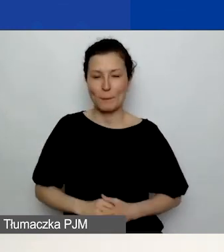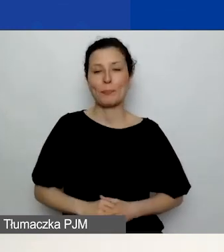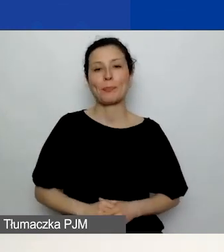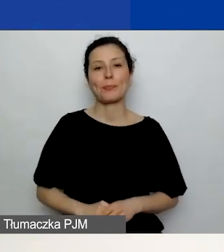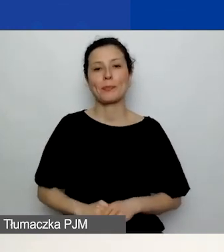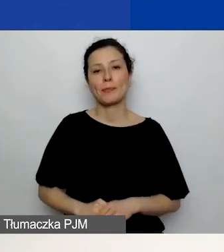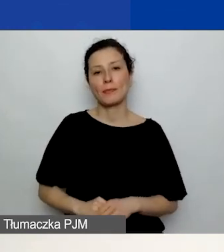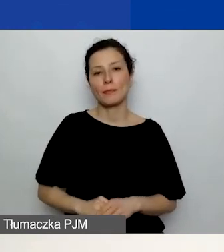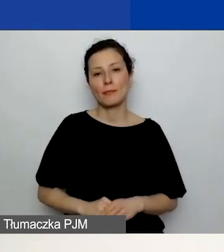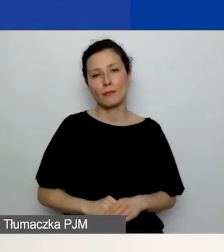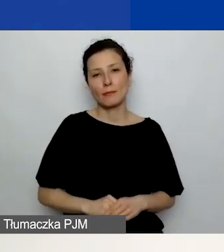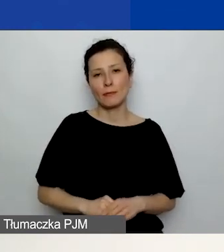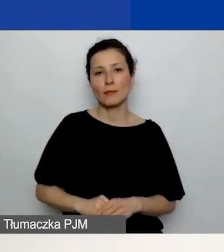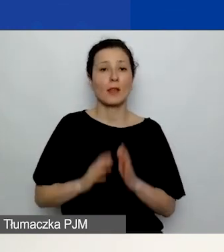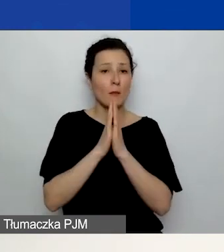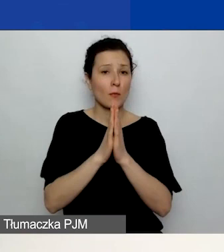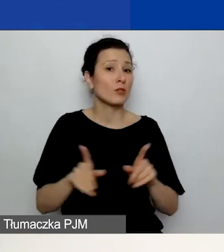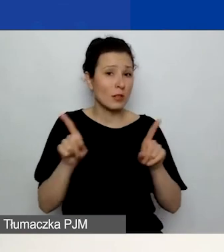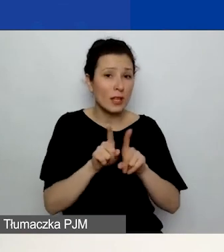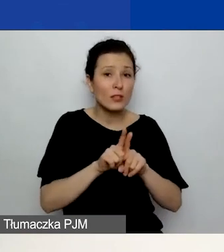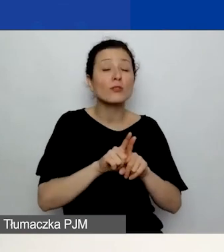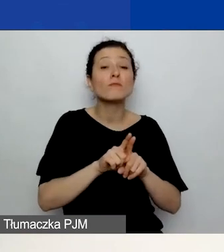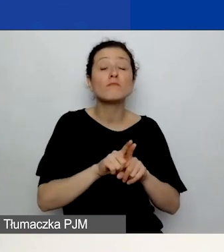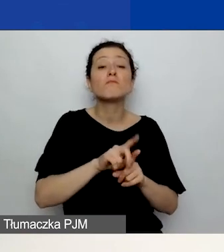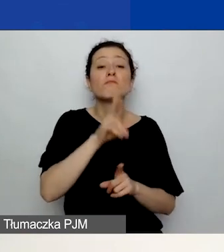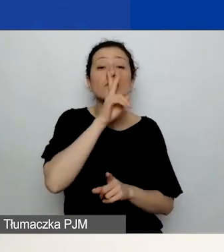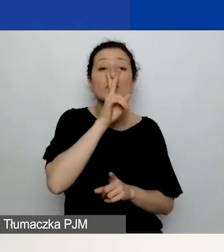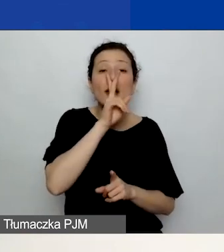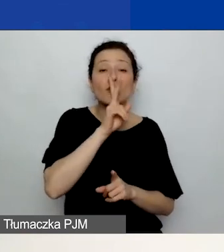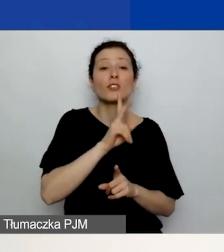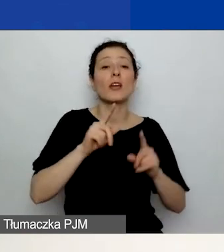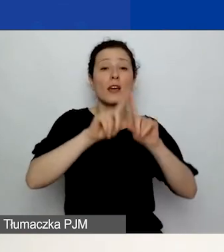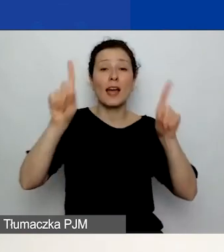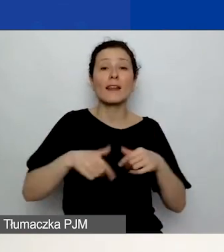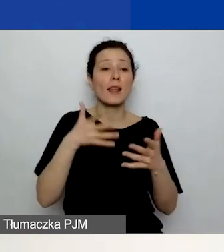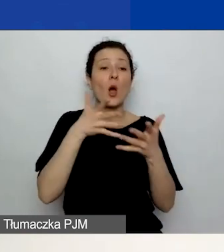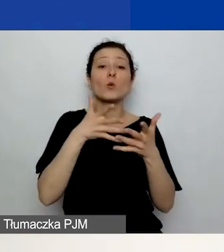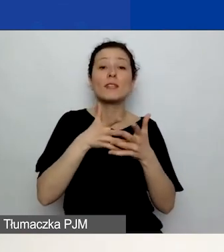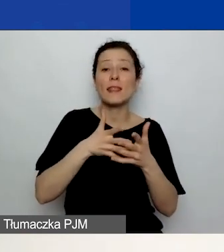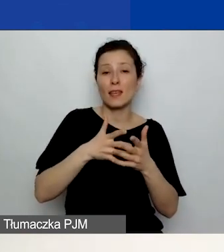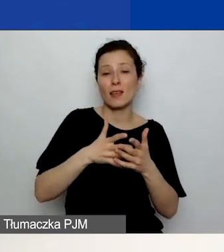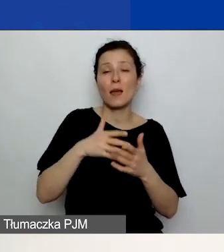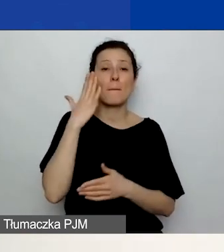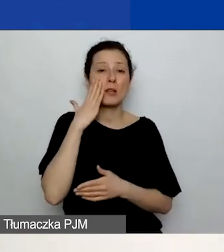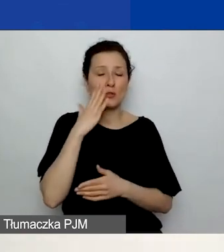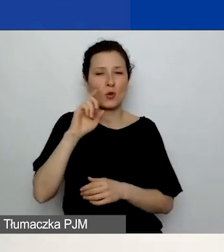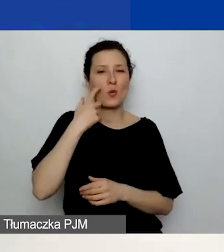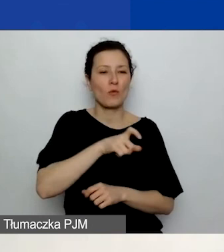Proszę również o zajrzenie do karty oceny merytorycznej. Zwłaszcza te osoby, które brały udział w pierwszym konkursie tematycznym,